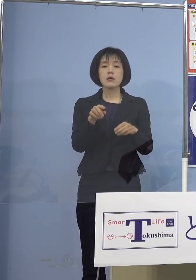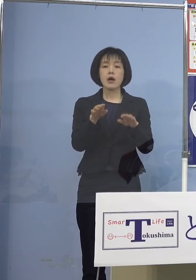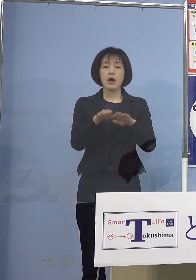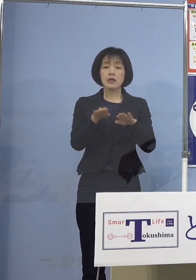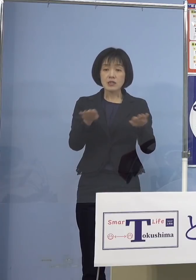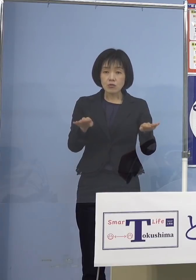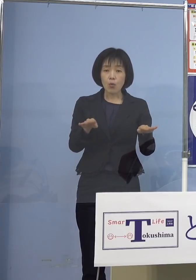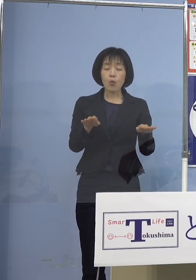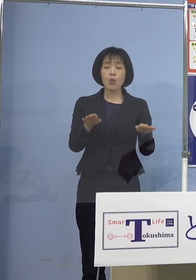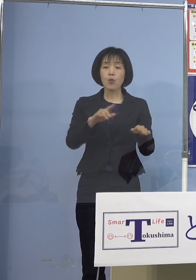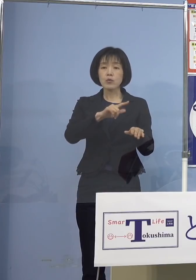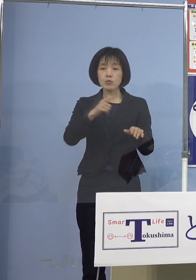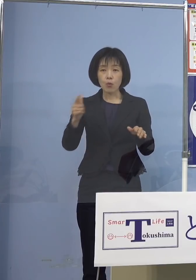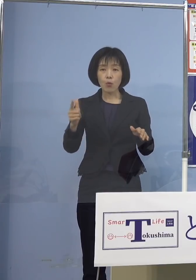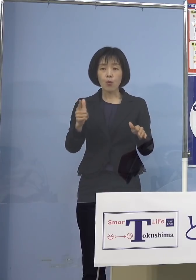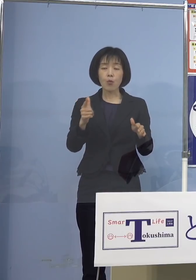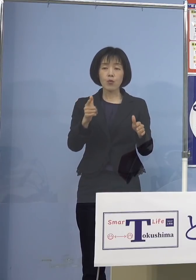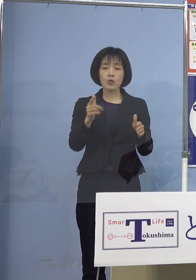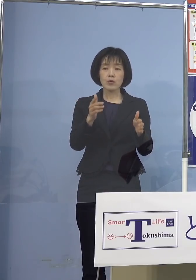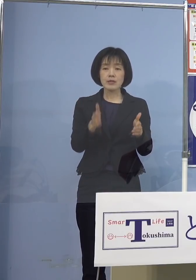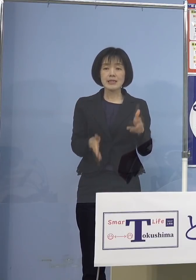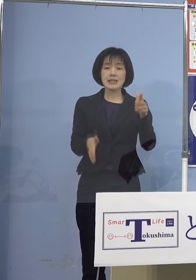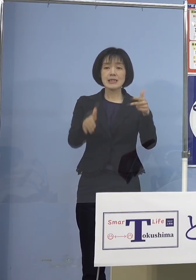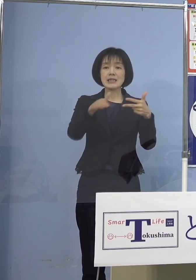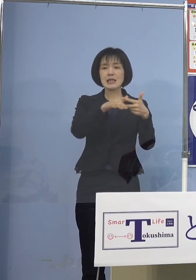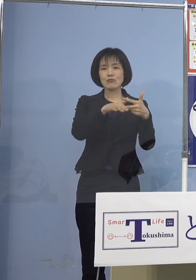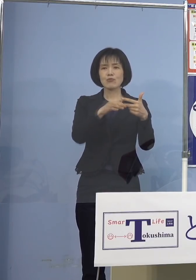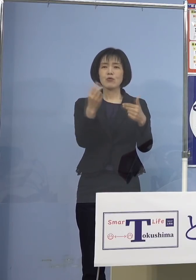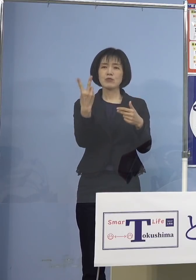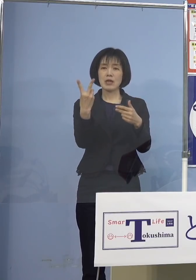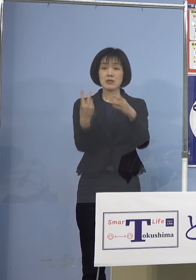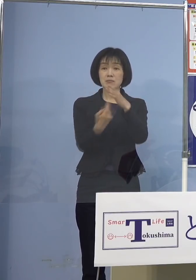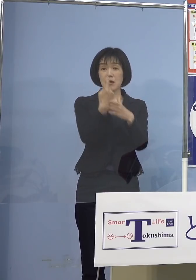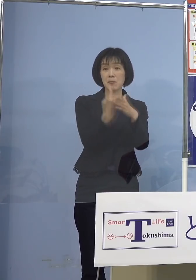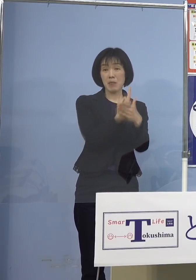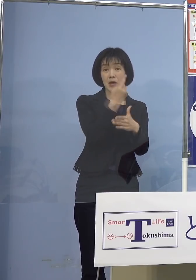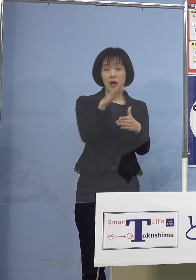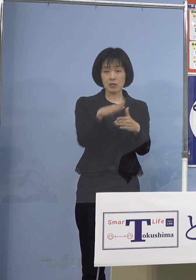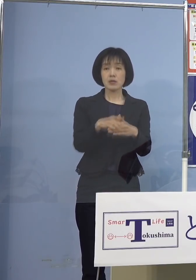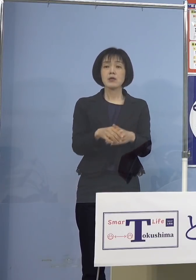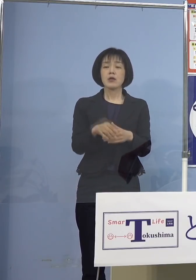今日新たにクラスターが出た なんとクラスター19個目